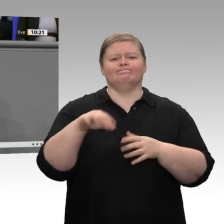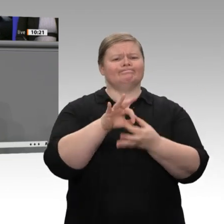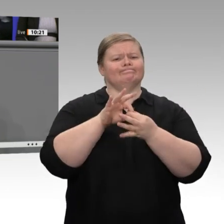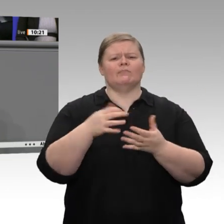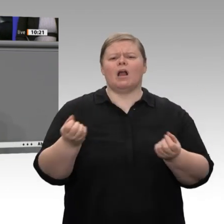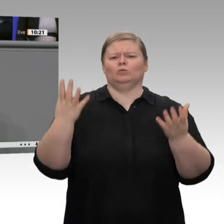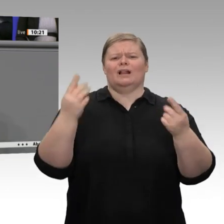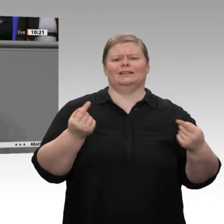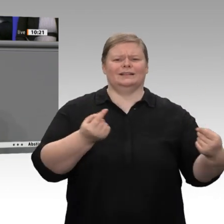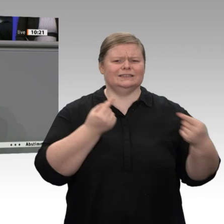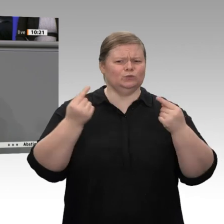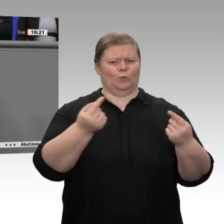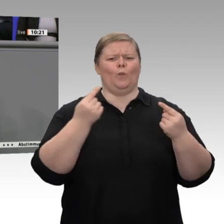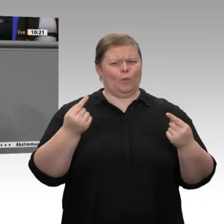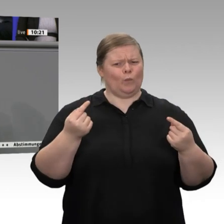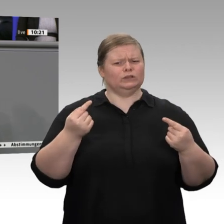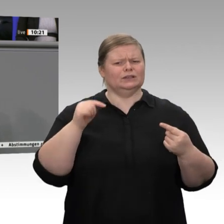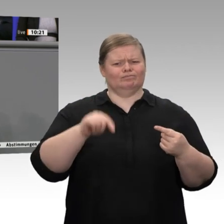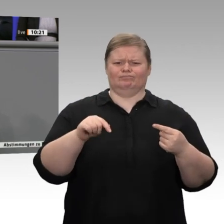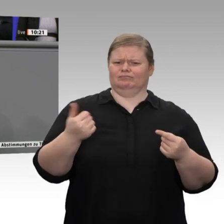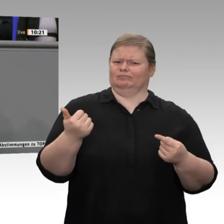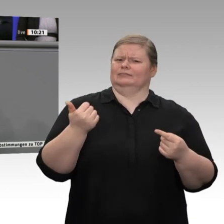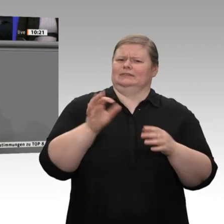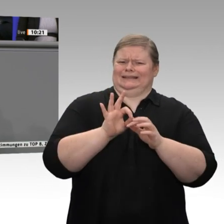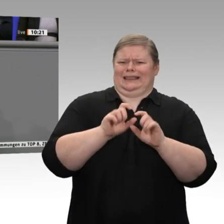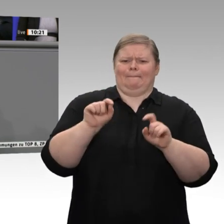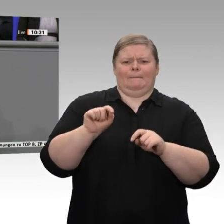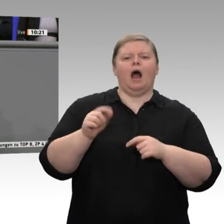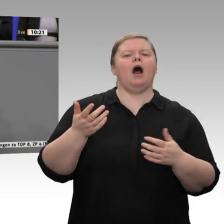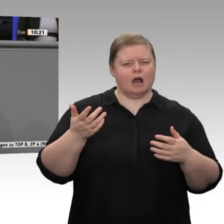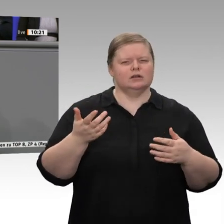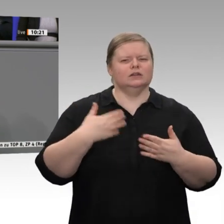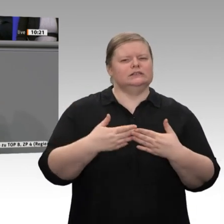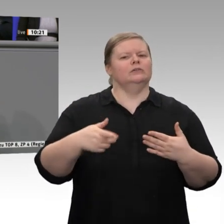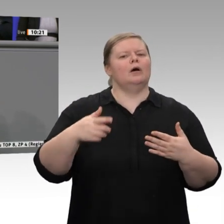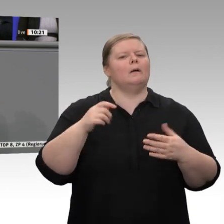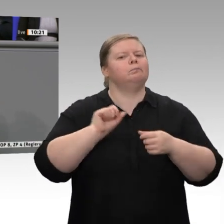Wirtschaft des ländlichen Raumes ist. Landwirte sind nicht nur irgendwelche